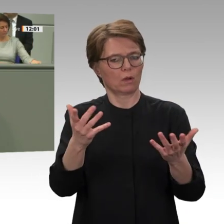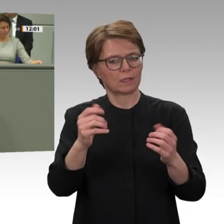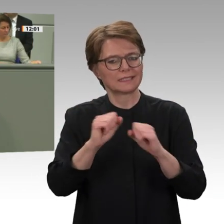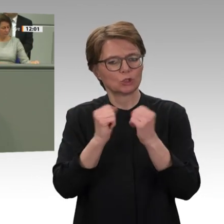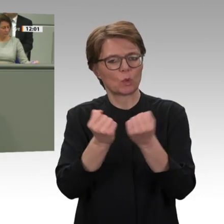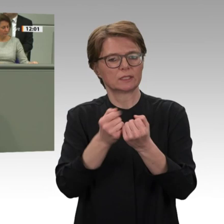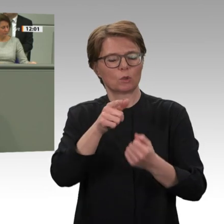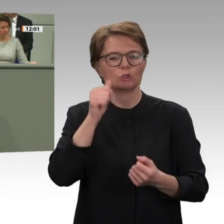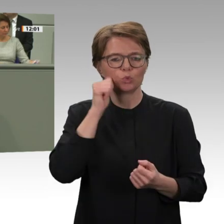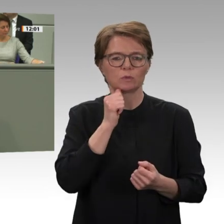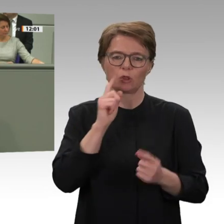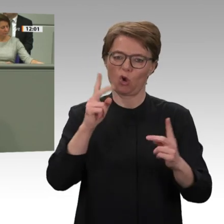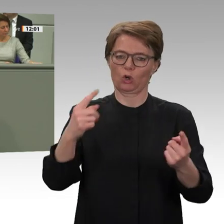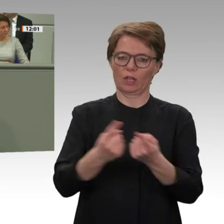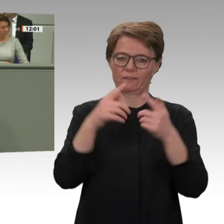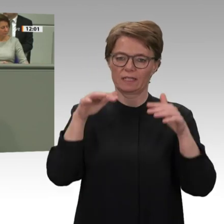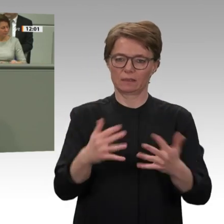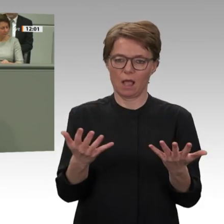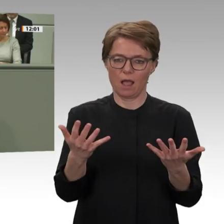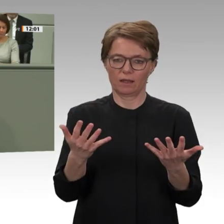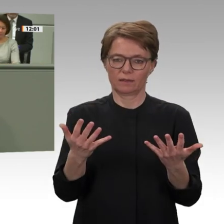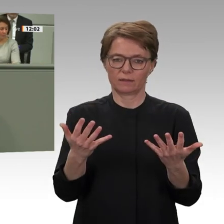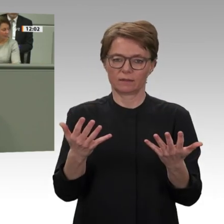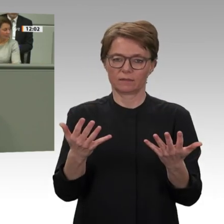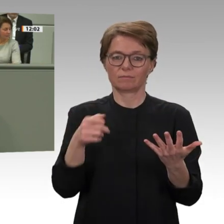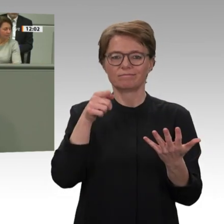stattfinden; das sind mindestens drei. Deshalb muss das